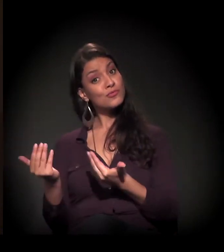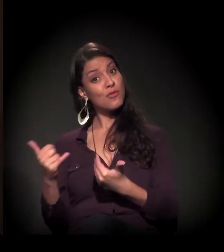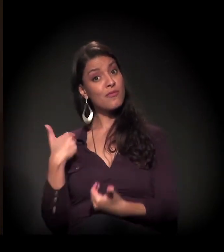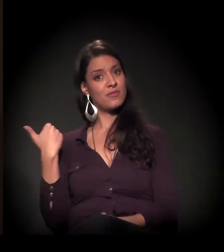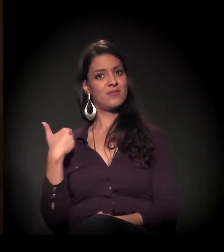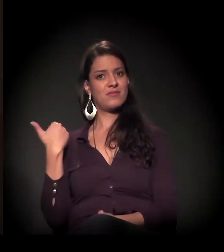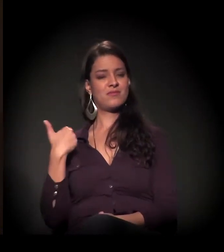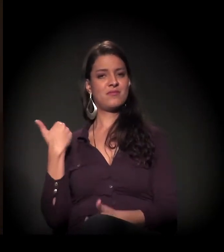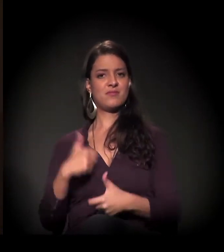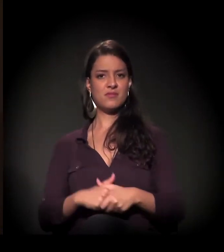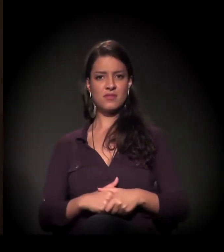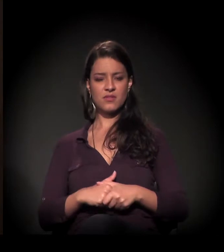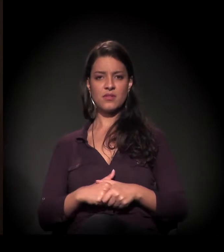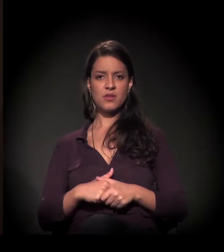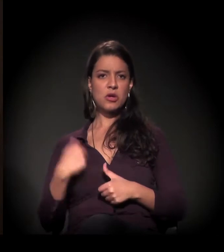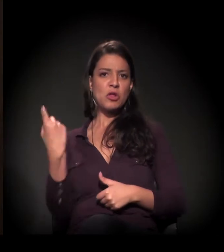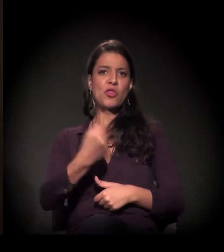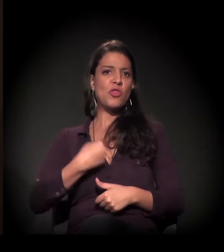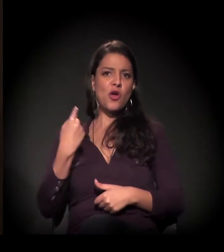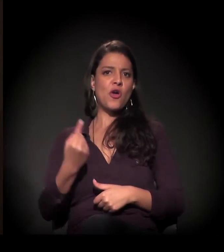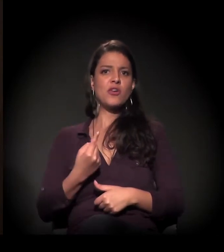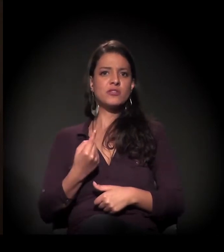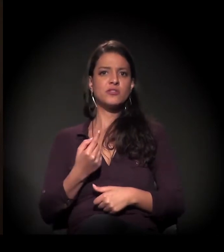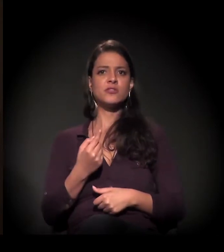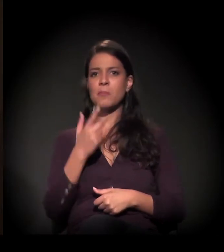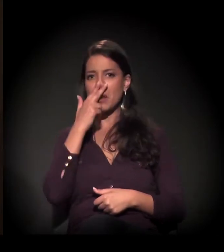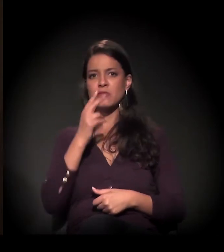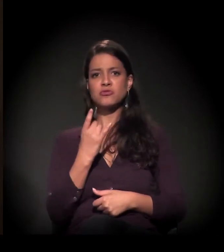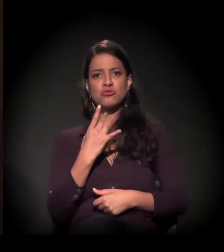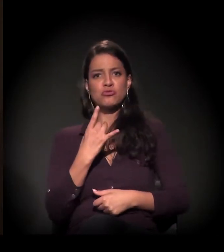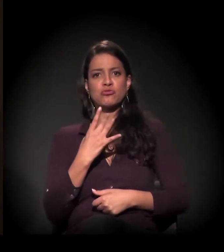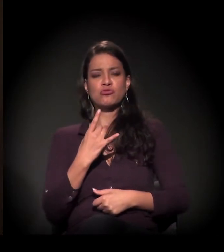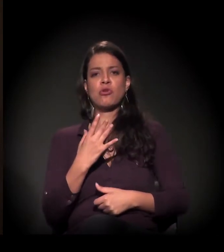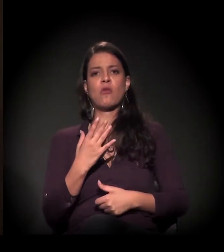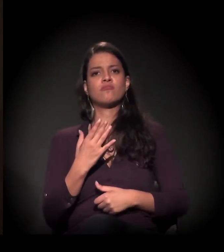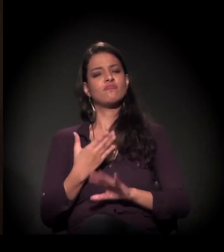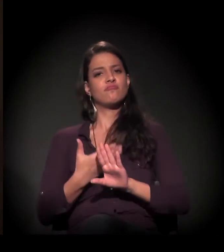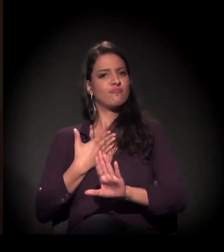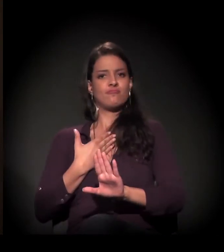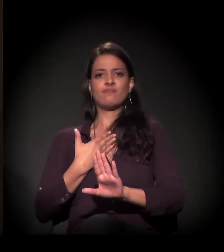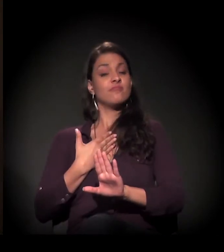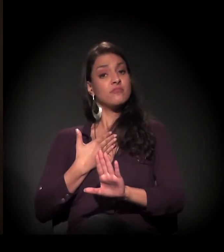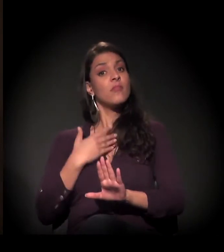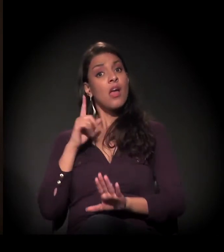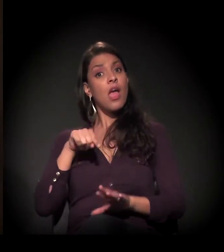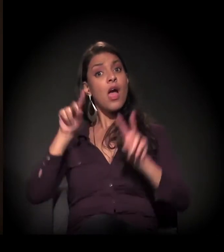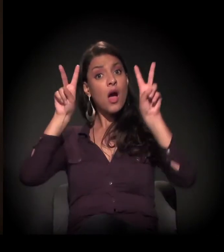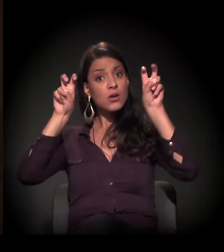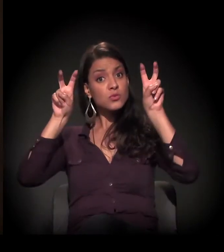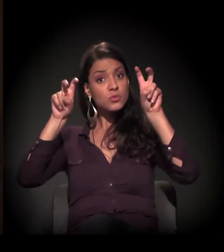Então, nós não estamos sós. É um assunto que interessa